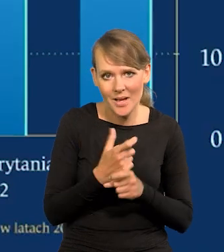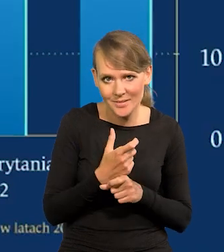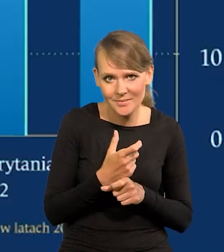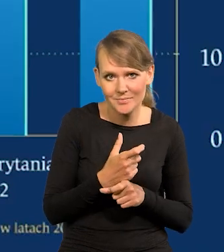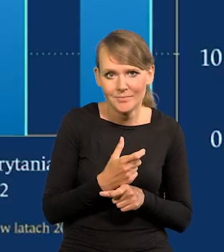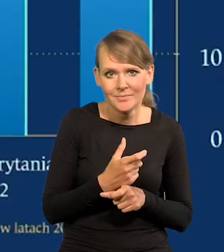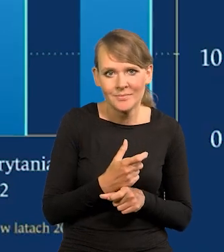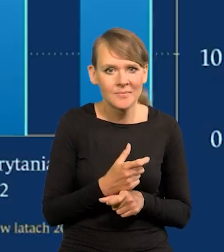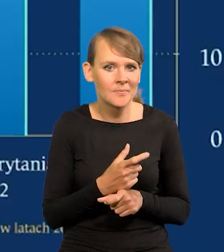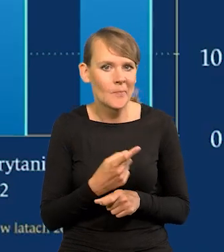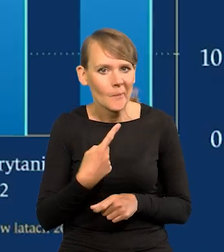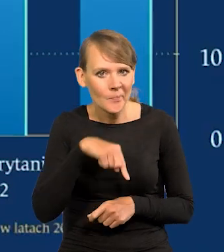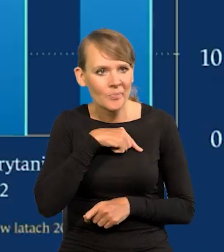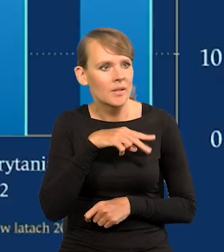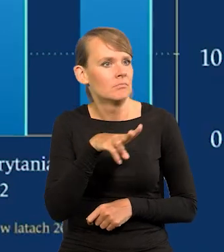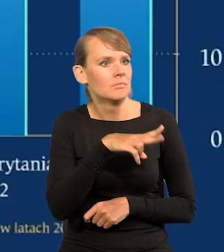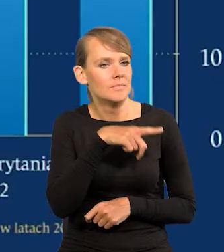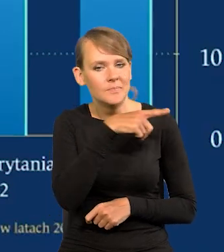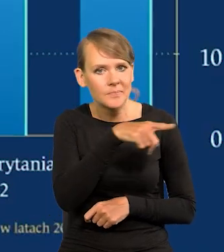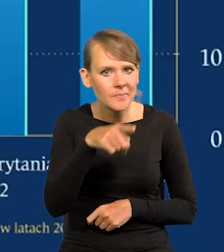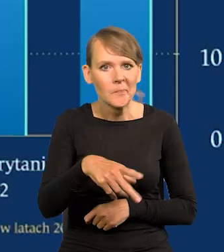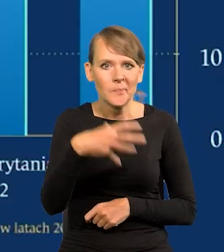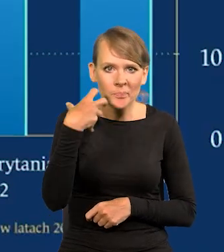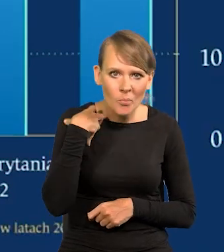które dla nas są synonimem zamożności.